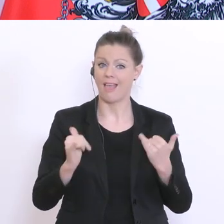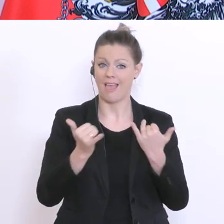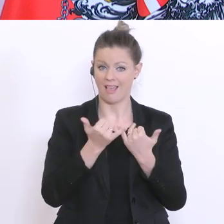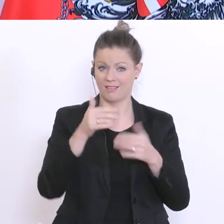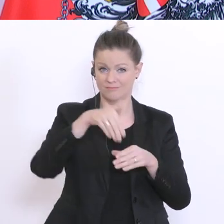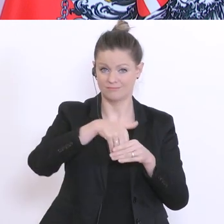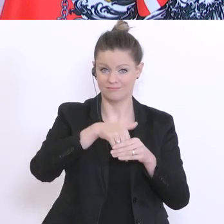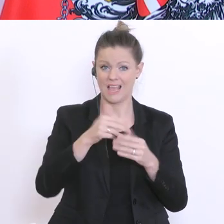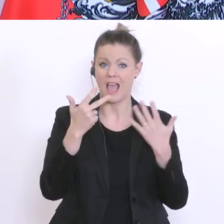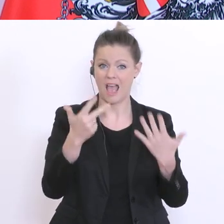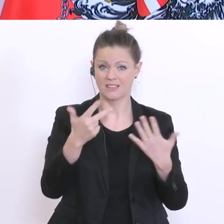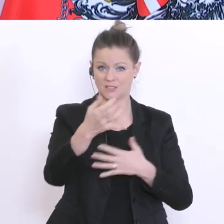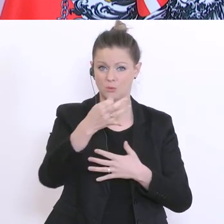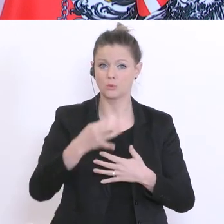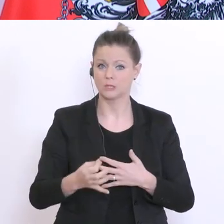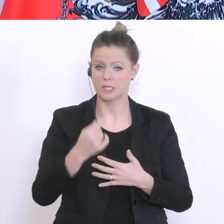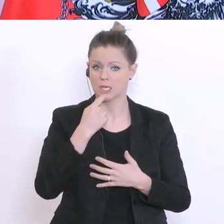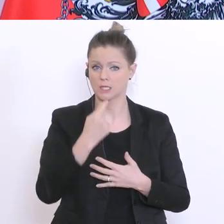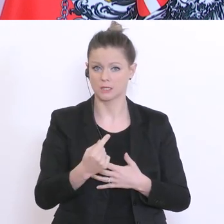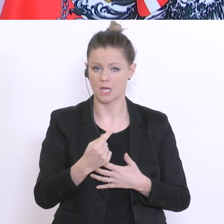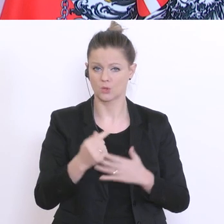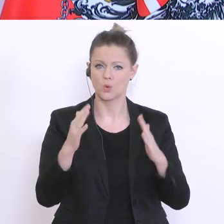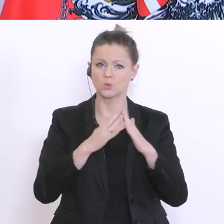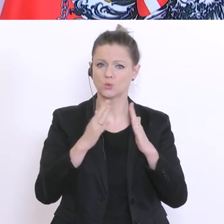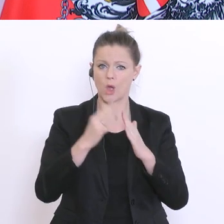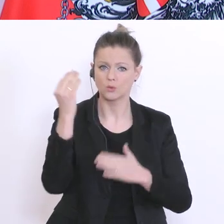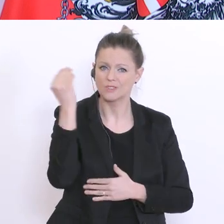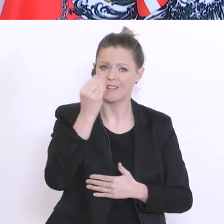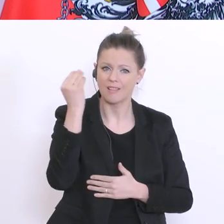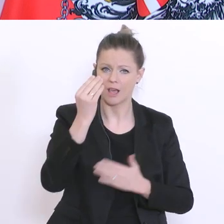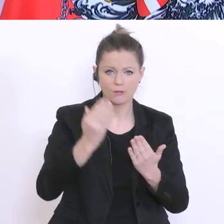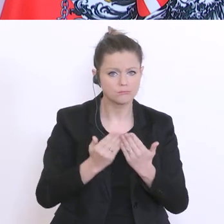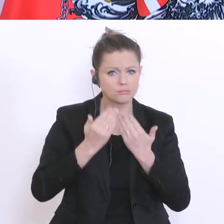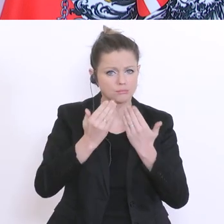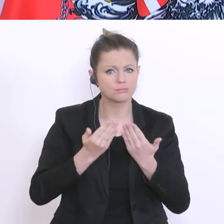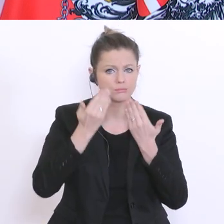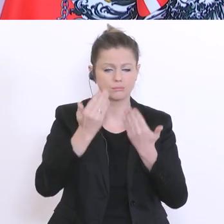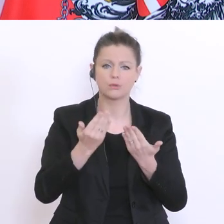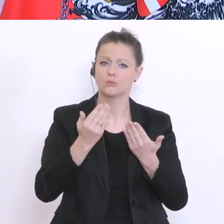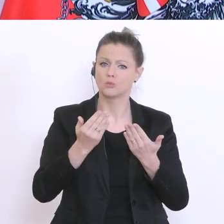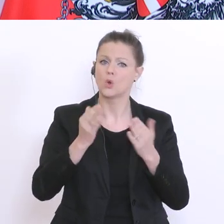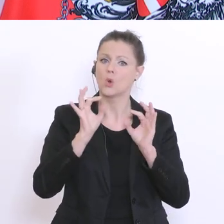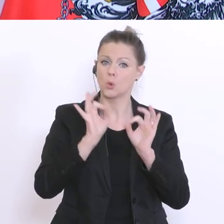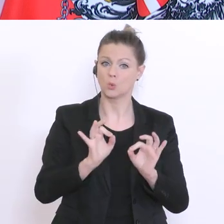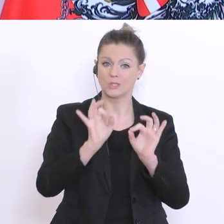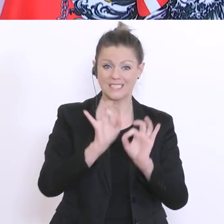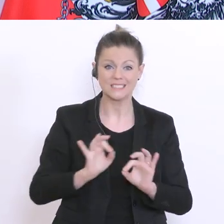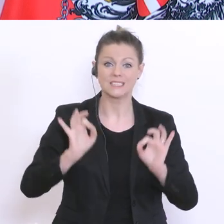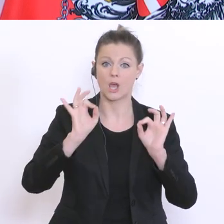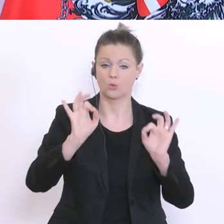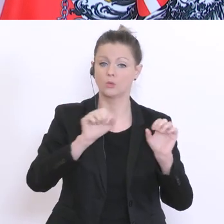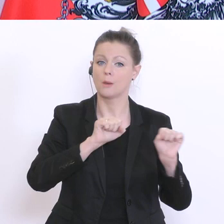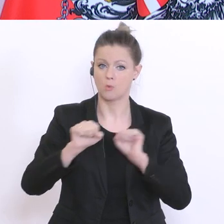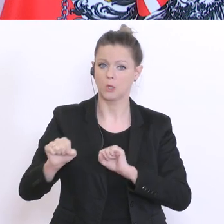das Lernen zu Hause als eine Möglichkeit als gut bis sogar sehr gut funktionierend. Und